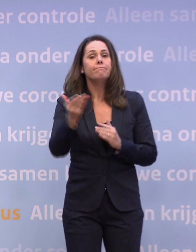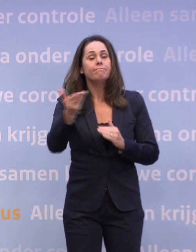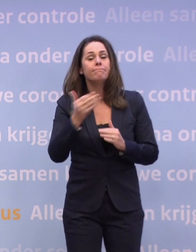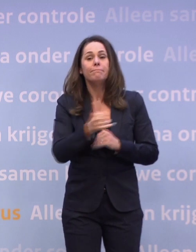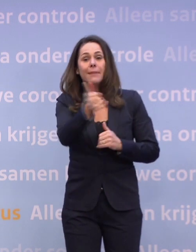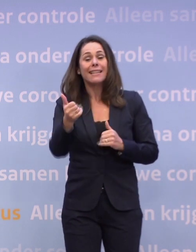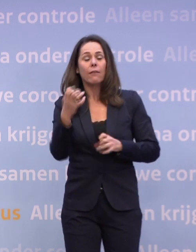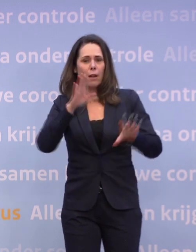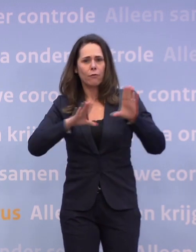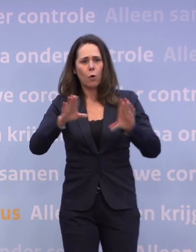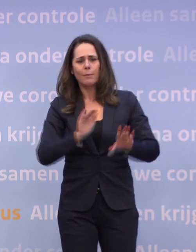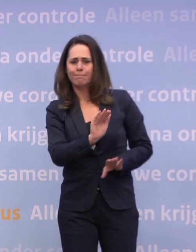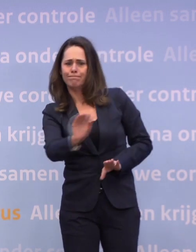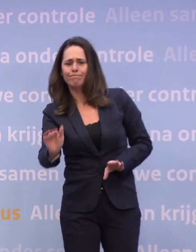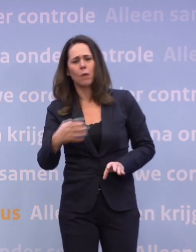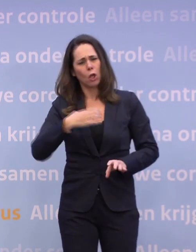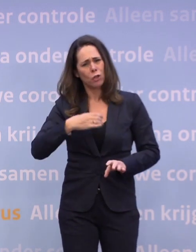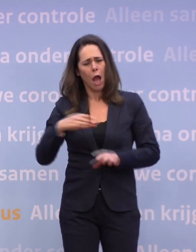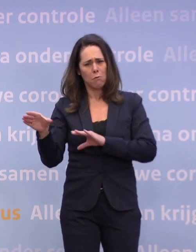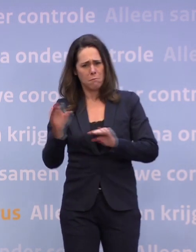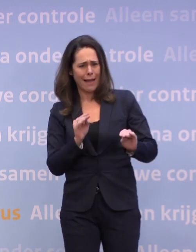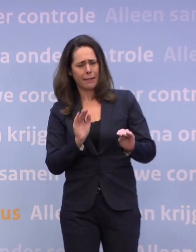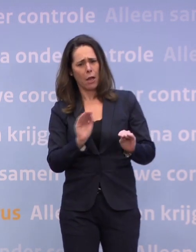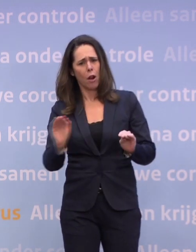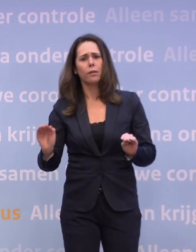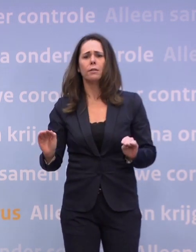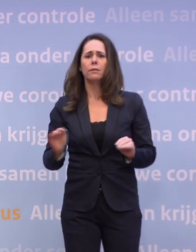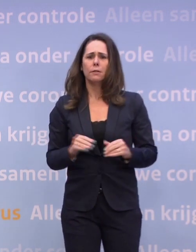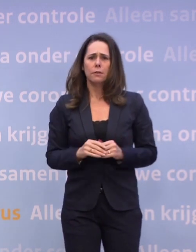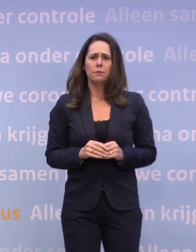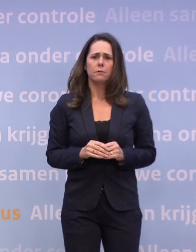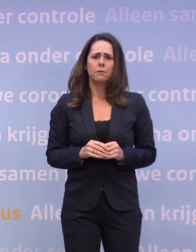...en er wordt een appel gedaan op ons gedrag en op de maatregelen... ...dat we ons daar beter aan moeten houden...